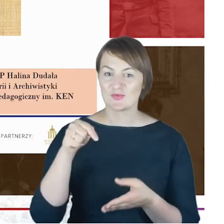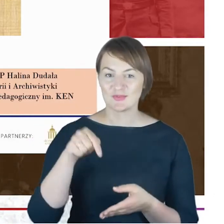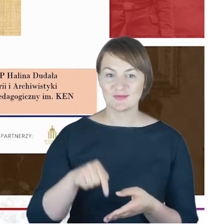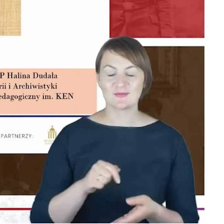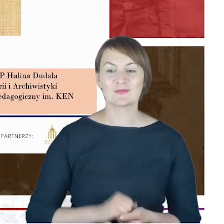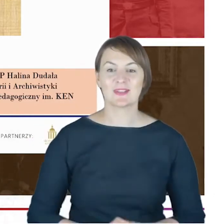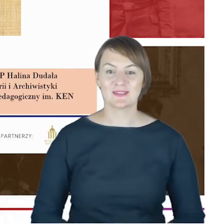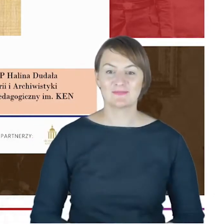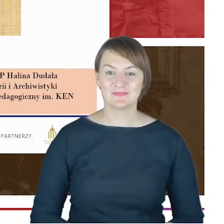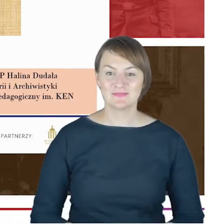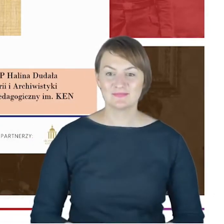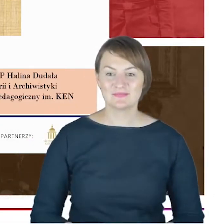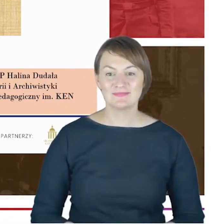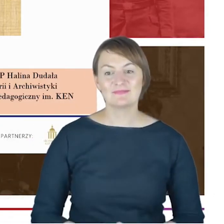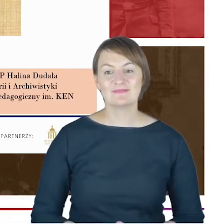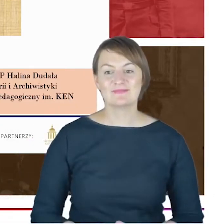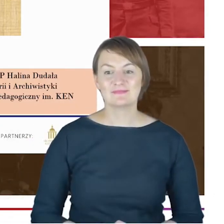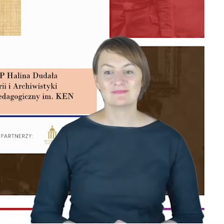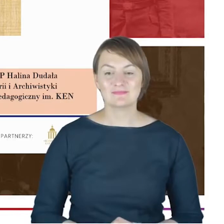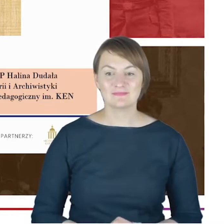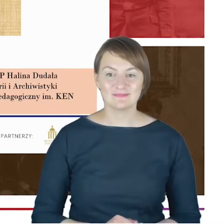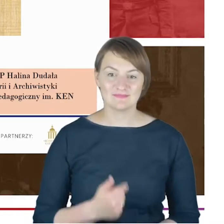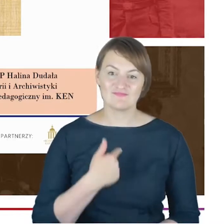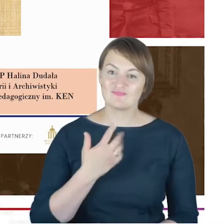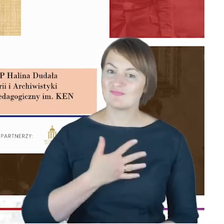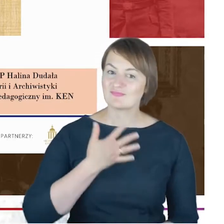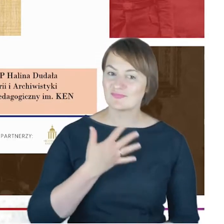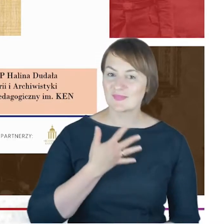że jest to też pewnego rodzaju, mój obowiązek jako osoby,